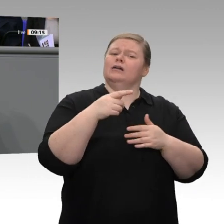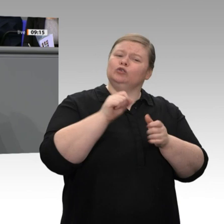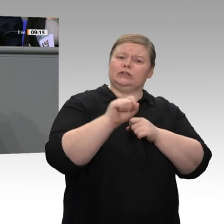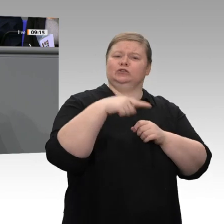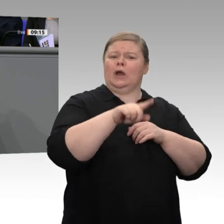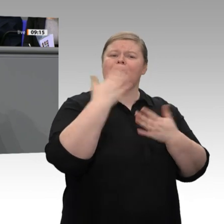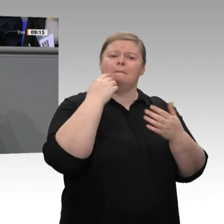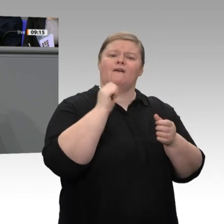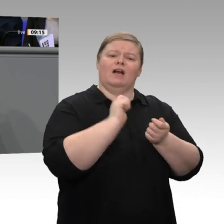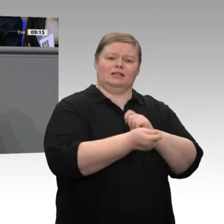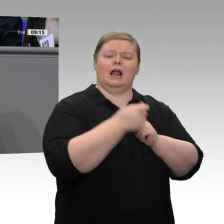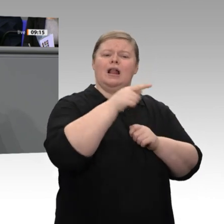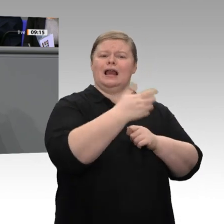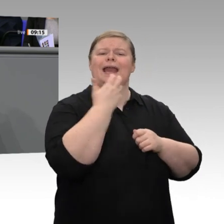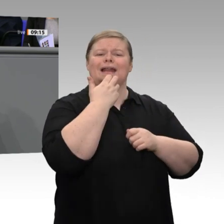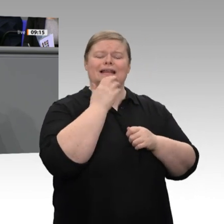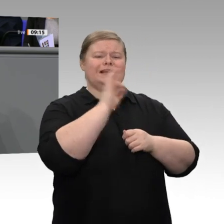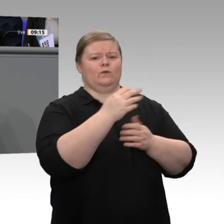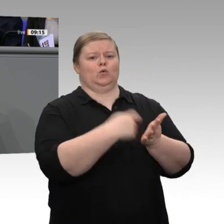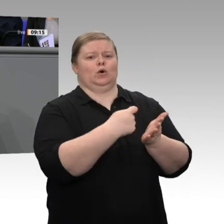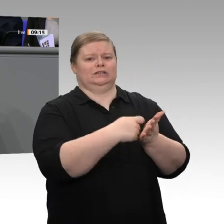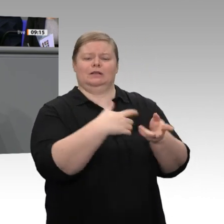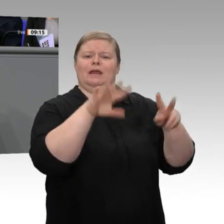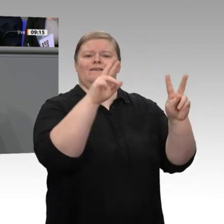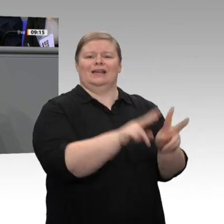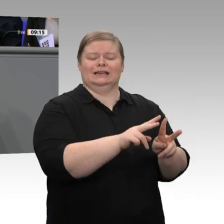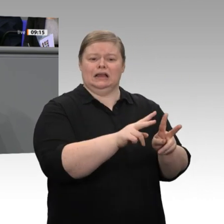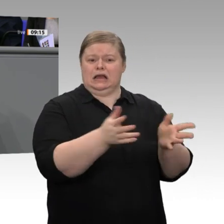ab dem nächsten Jahr komplett für die Senkung der EEG-Umlage verwenden werden.